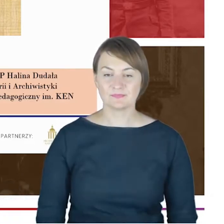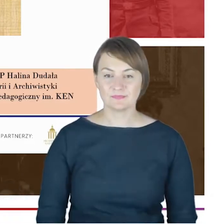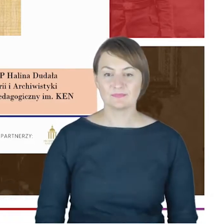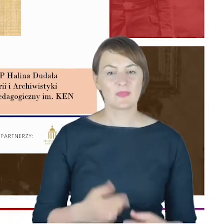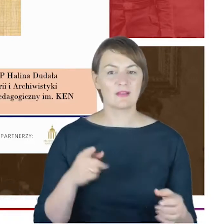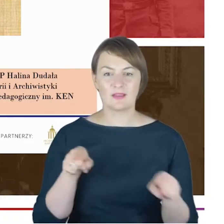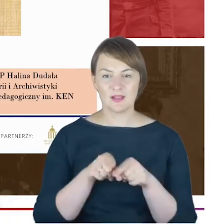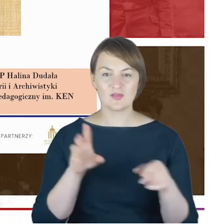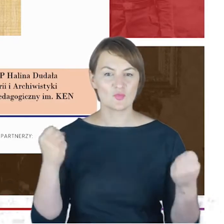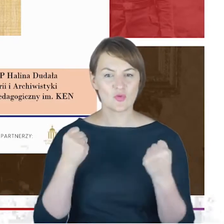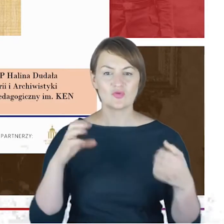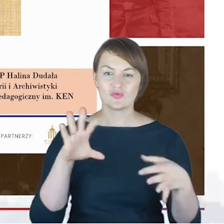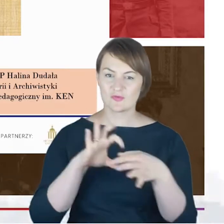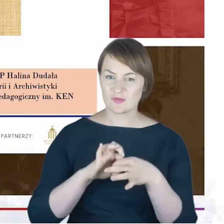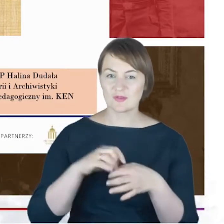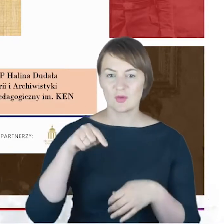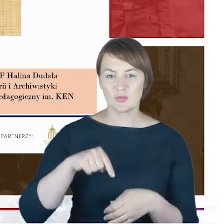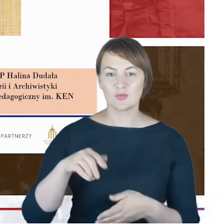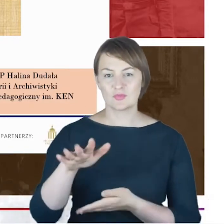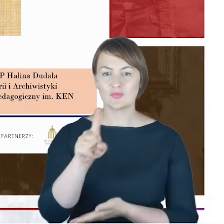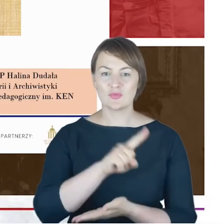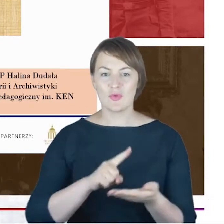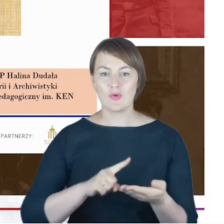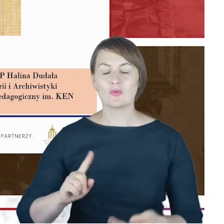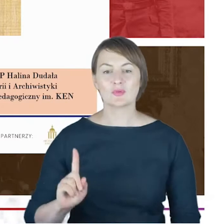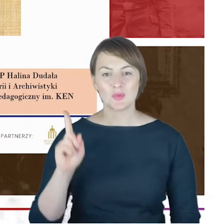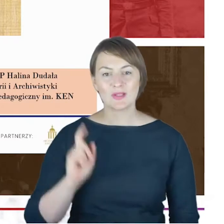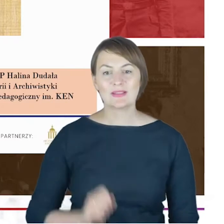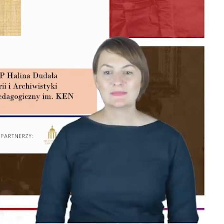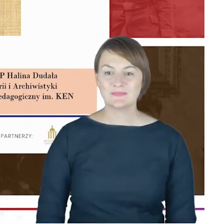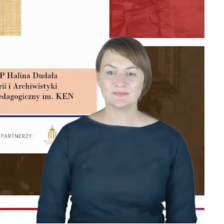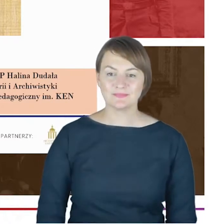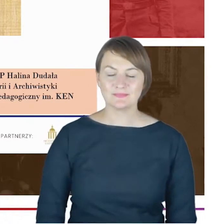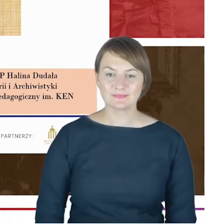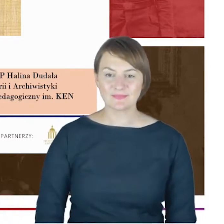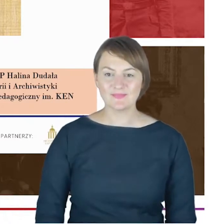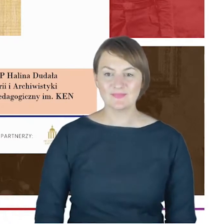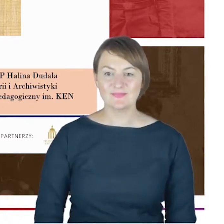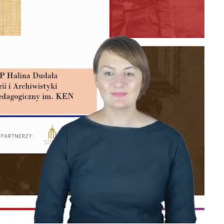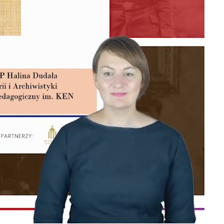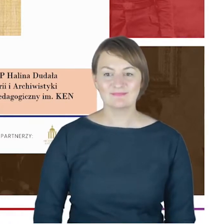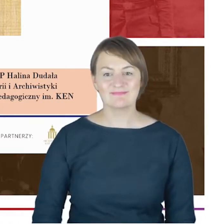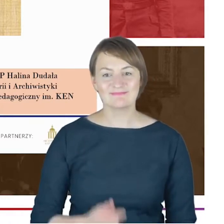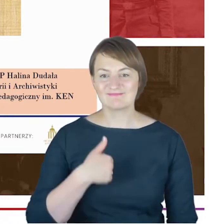Pani Profesor, oddają głos, bardzo proszę przedstawić. Dziękuję bardzo, dzień dobry Państwu.